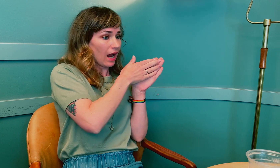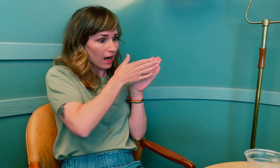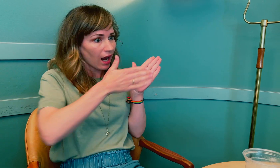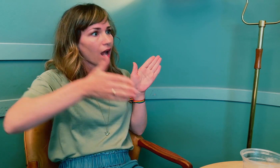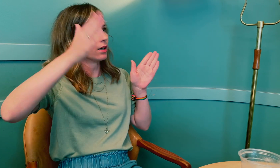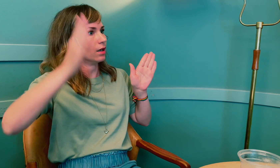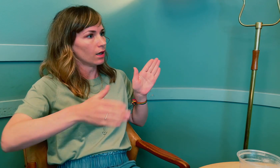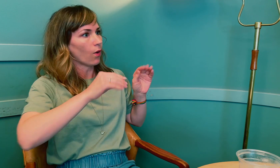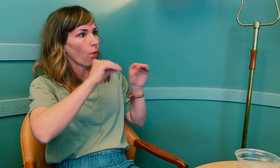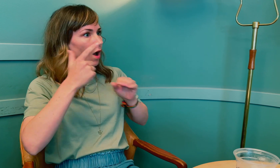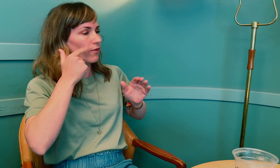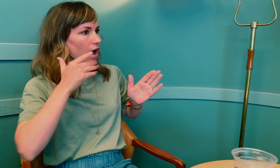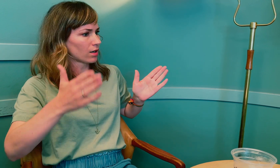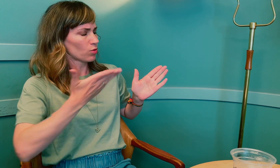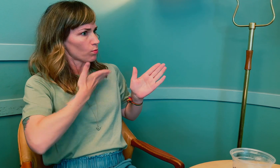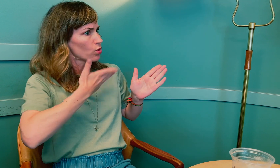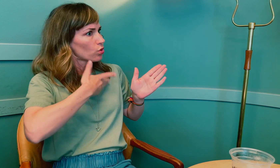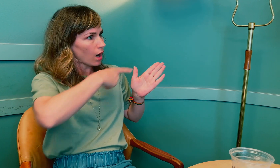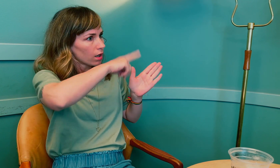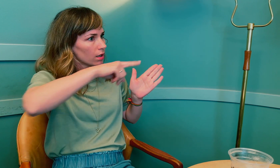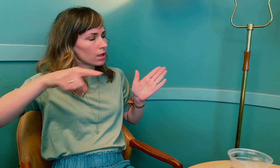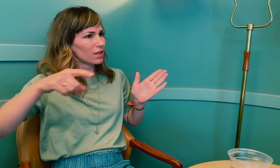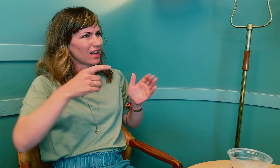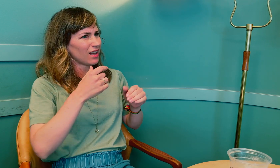frem til nå med overgangsalder, har det vært mye mellom.